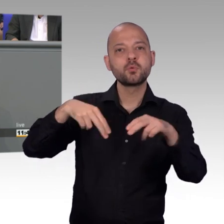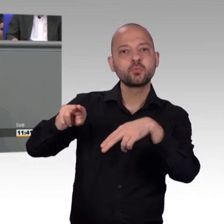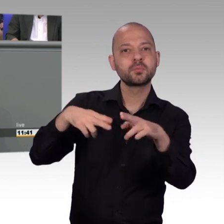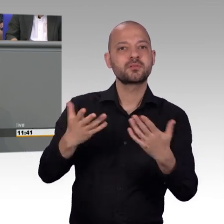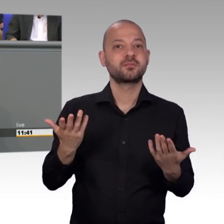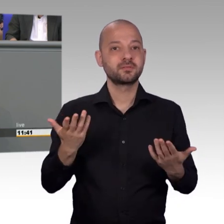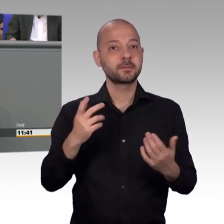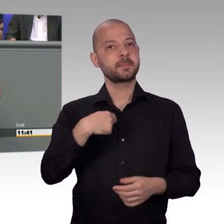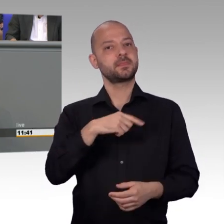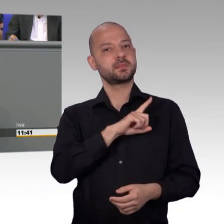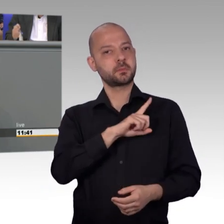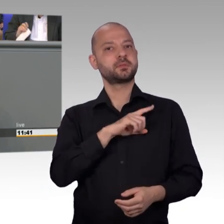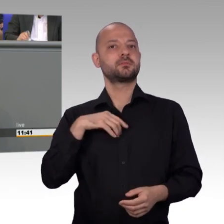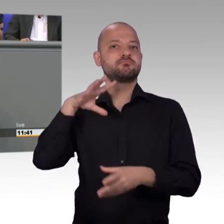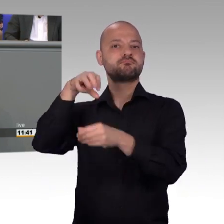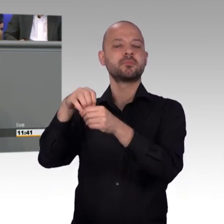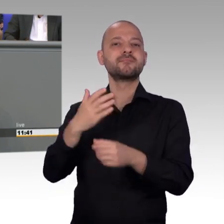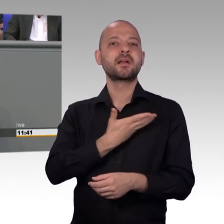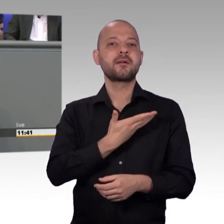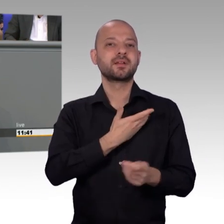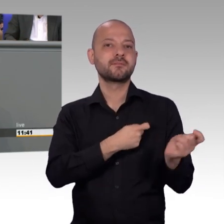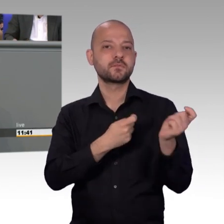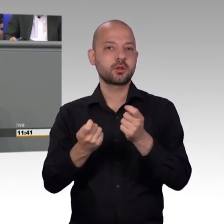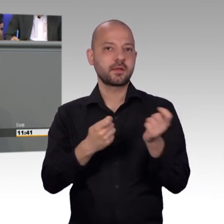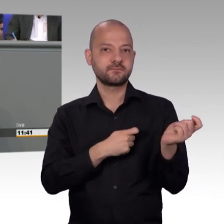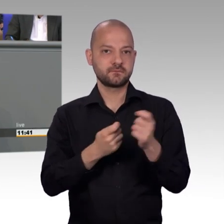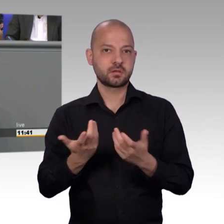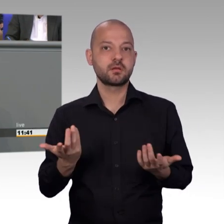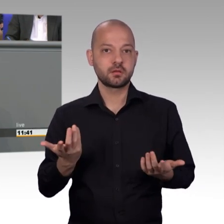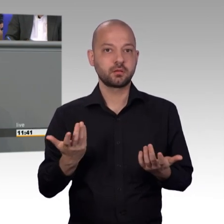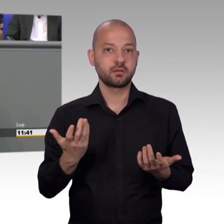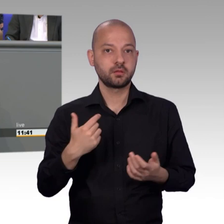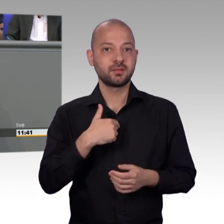hier widerfahren kann und genau auch deshalb, weil man eben weiß,